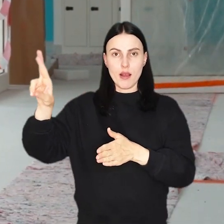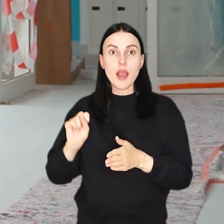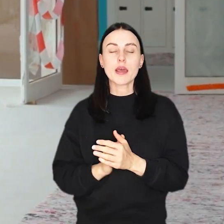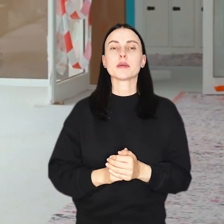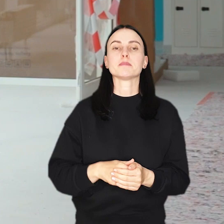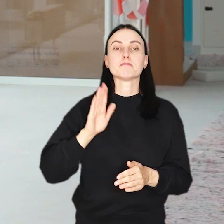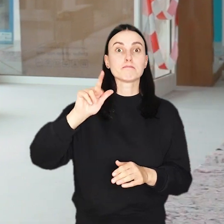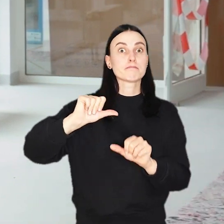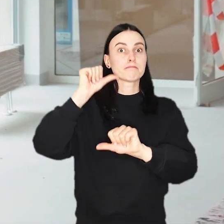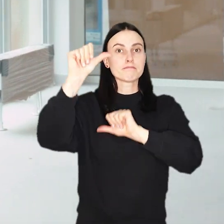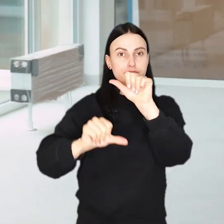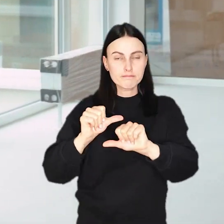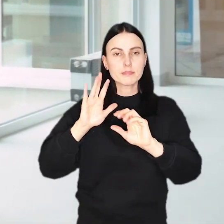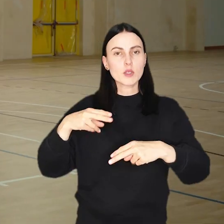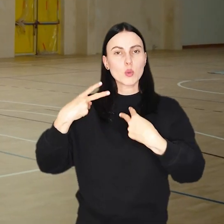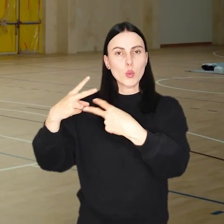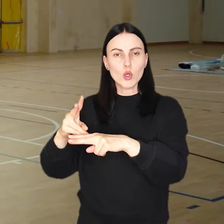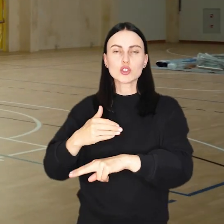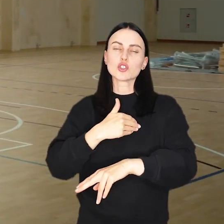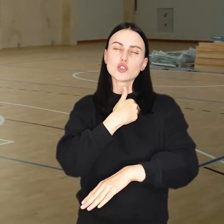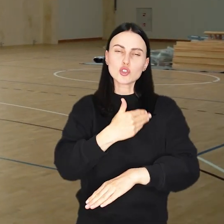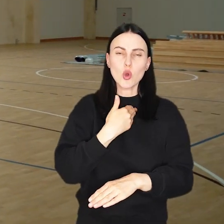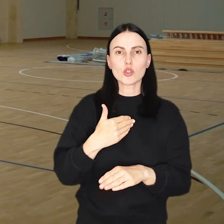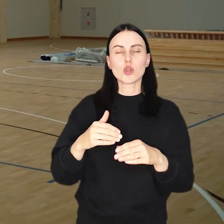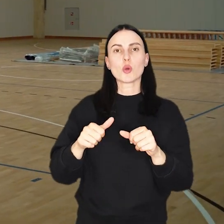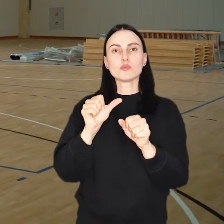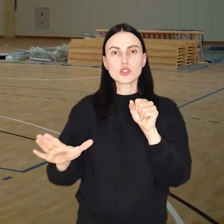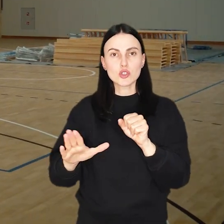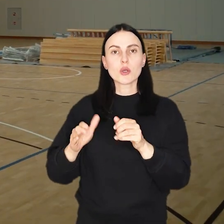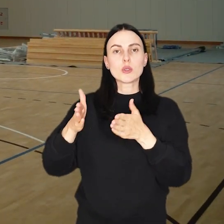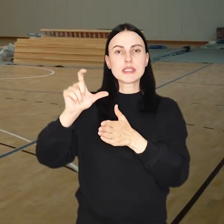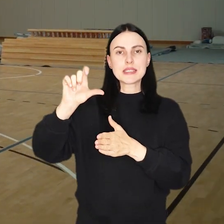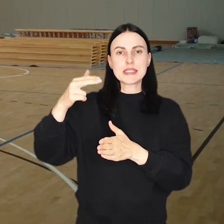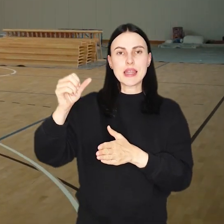W przyszłym roku do użytku zostanie oddany Zespół Szkolno-Przedszkolny przy ul. Cynamonowej.